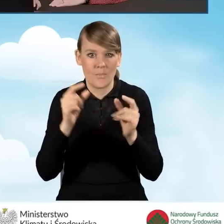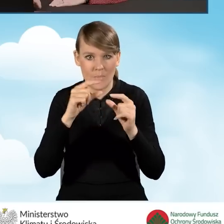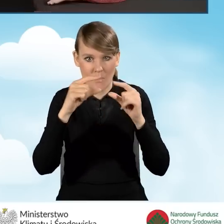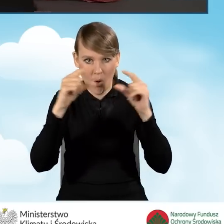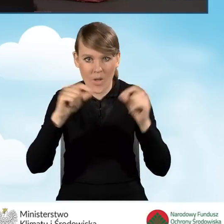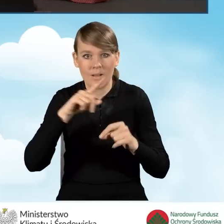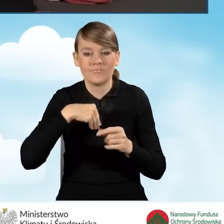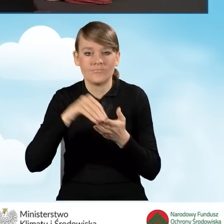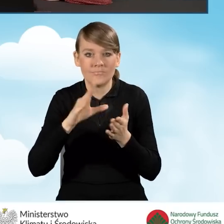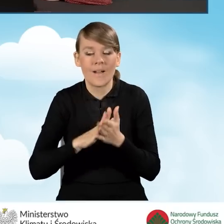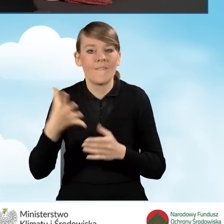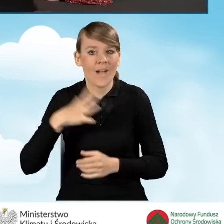czyli wpisujemy wartość dochodu.